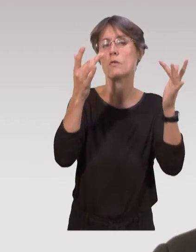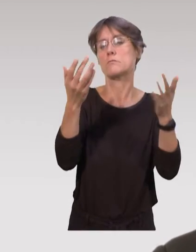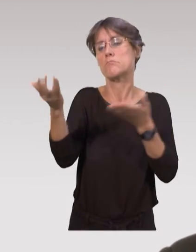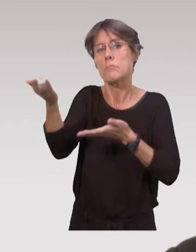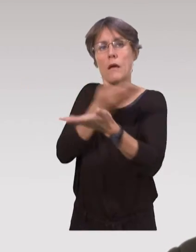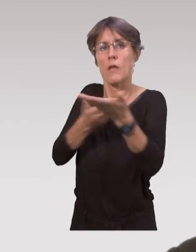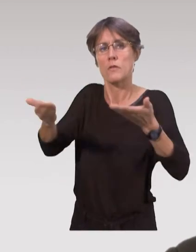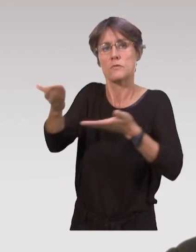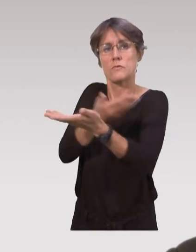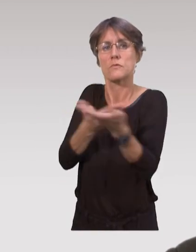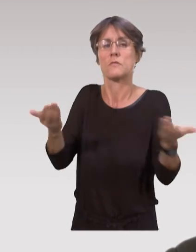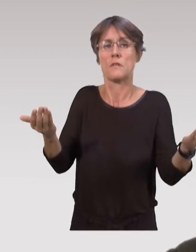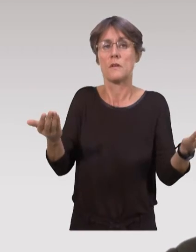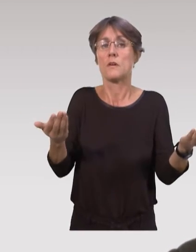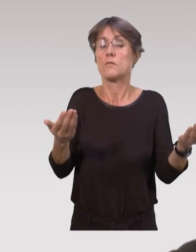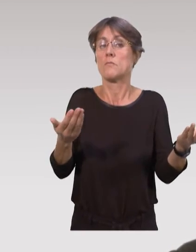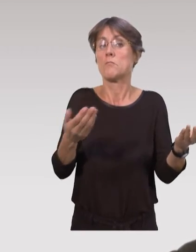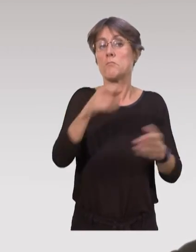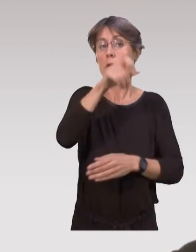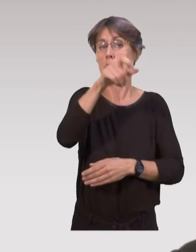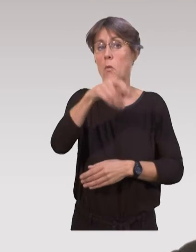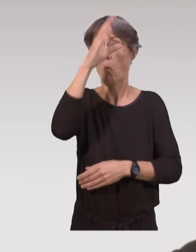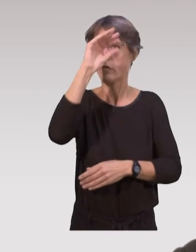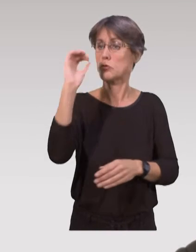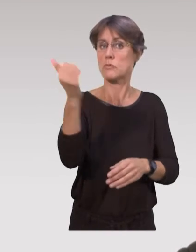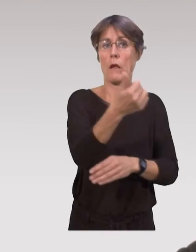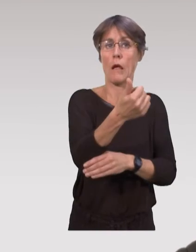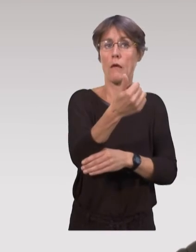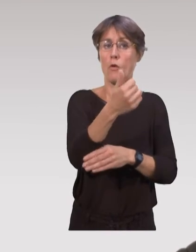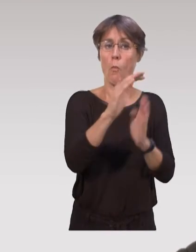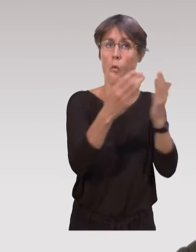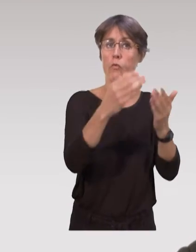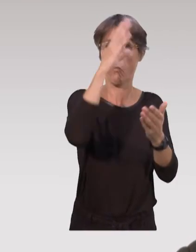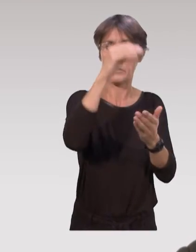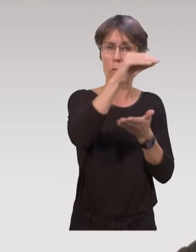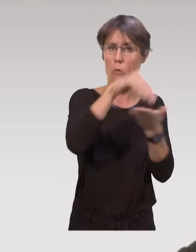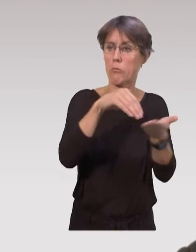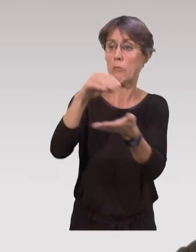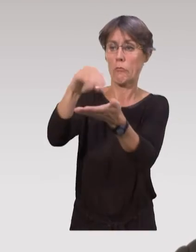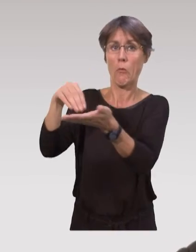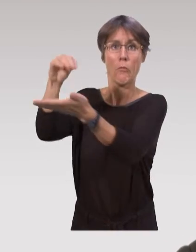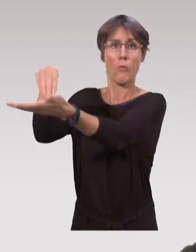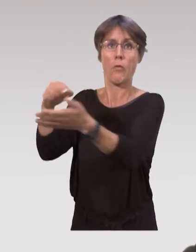que sur l’utilisation de données scientifiques, où l'on a des professionnels qui vont écrire dans des revues professionnelles.